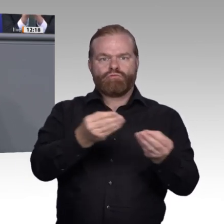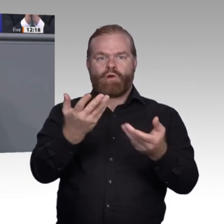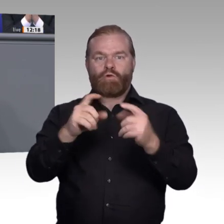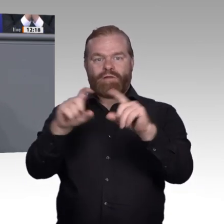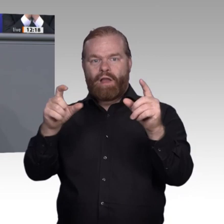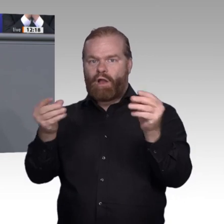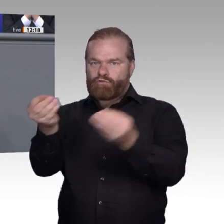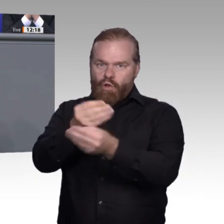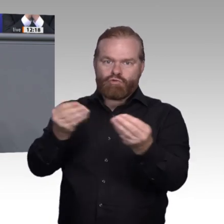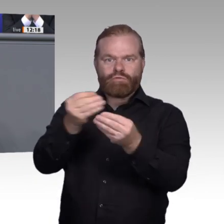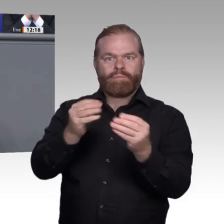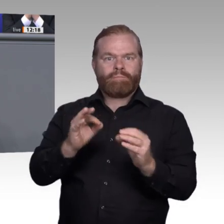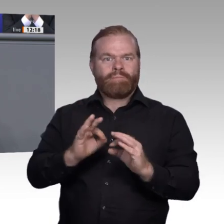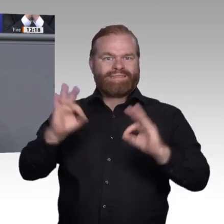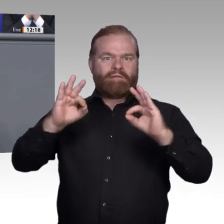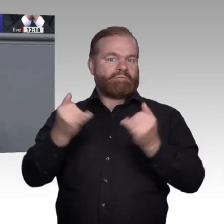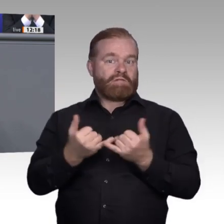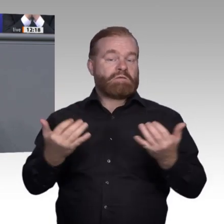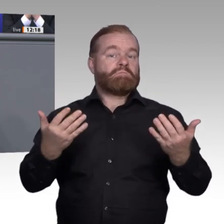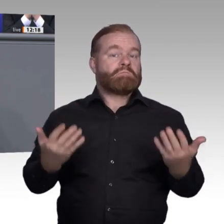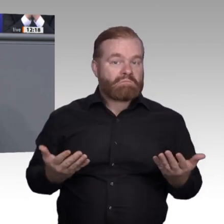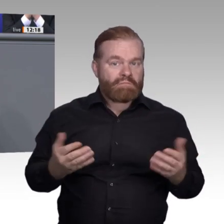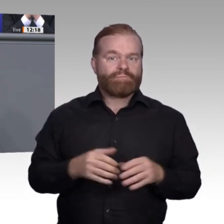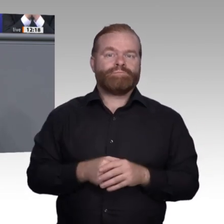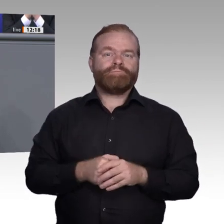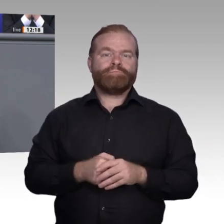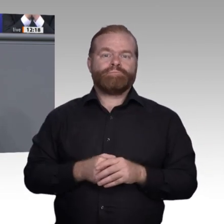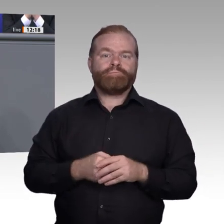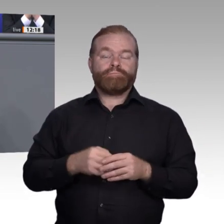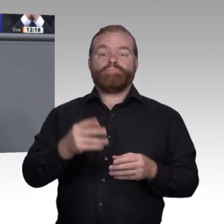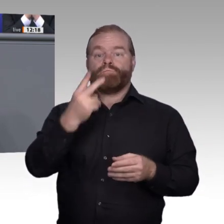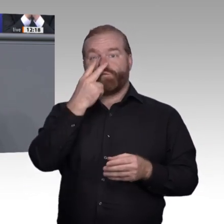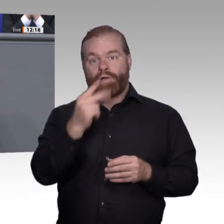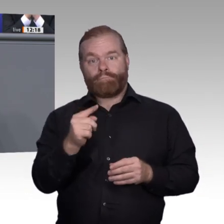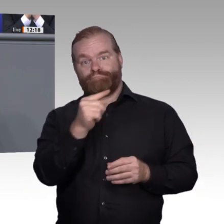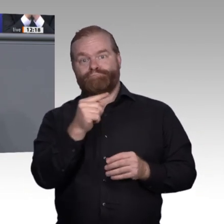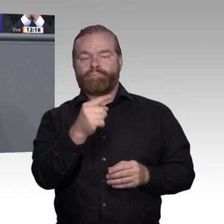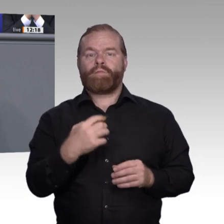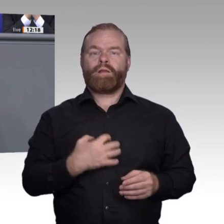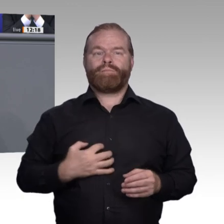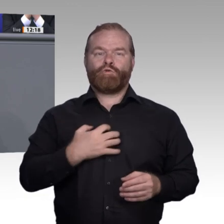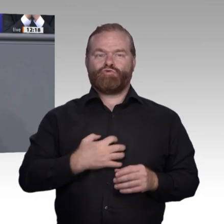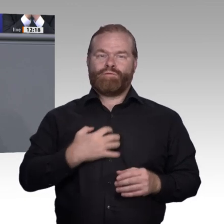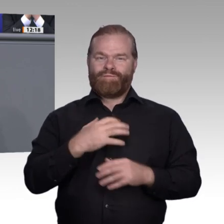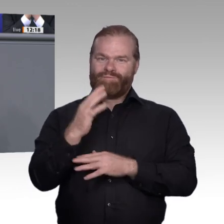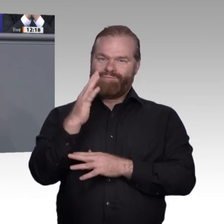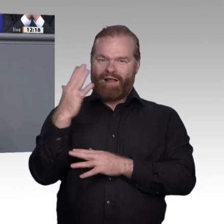nicht einmal 80 Prozent der Nachfrage abdecken. Deswegen fordern wir Freie Demokraten maßgeschneiderte